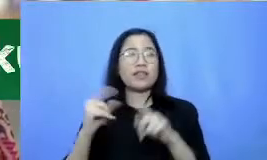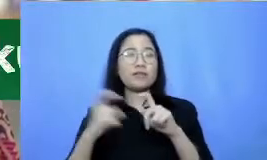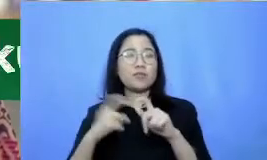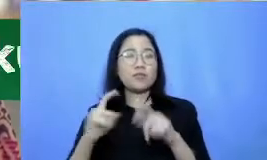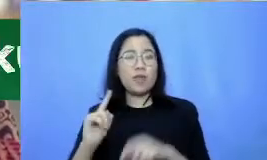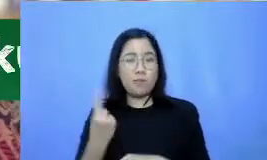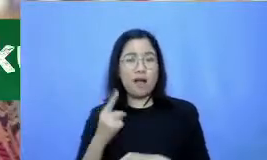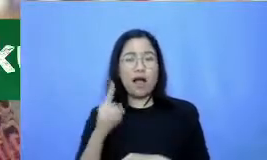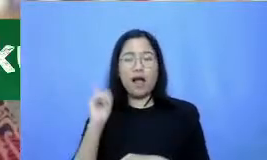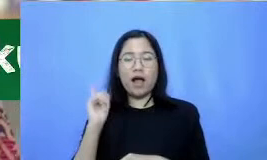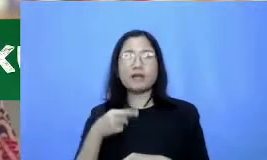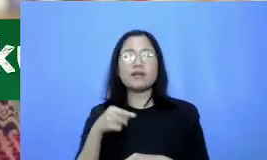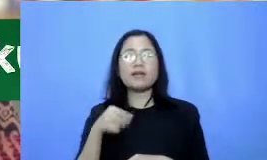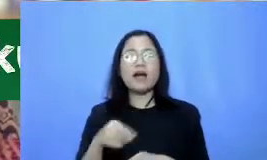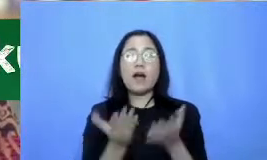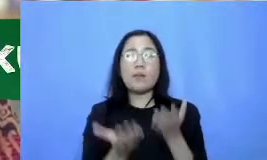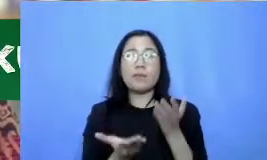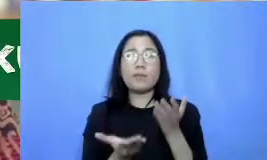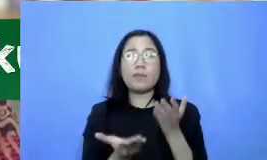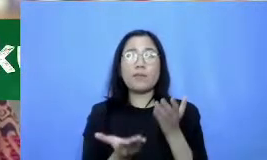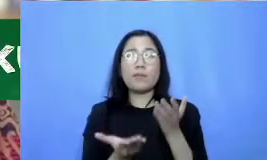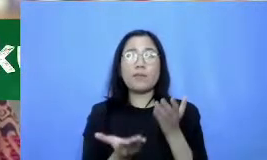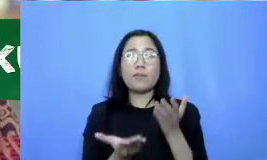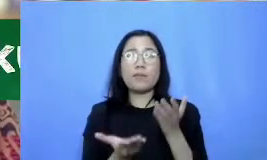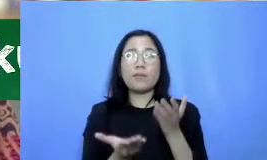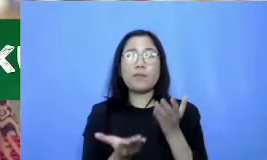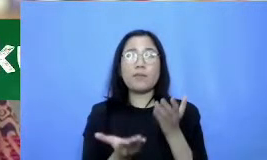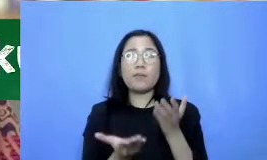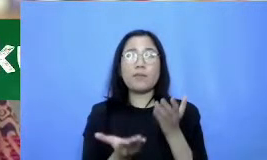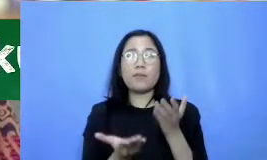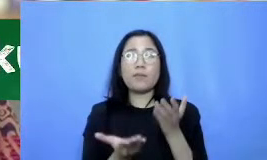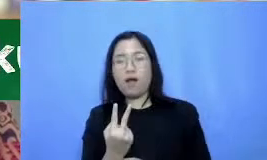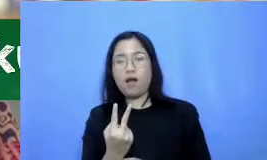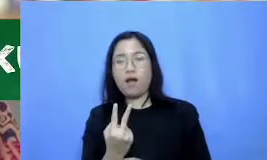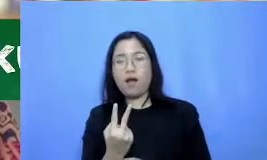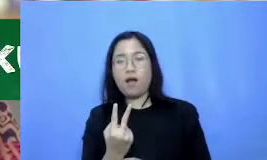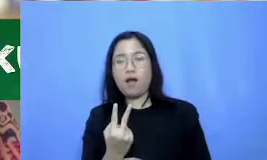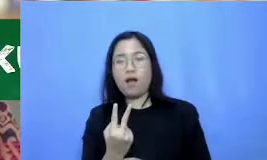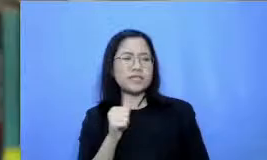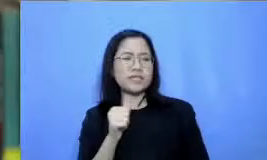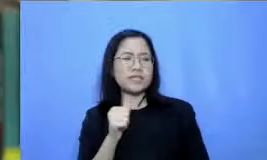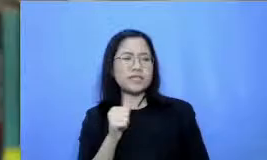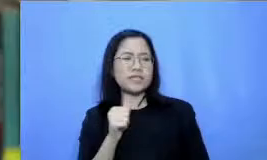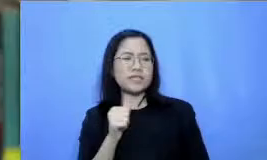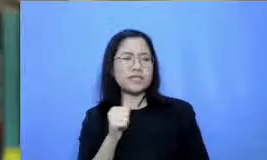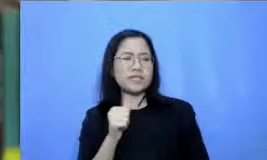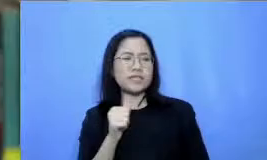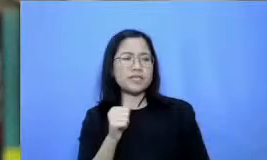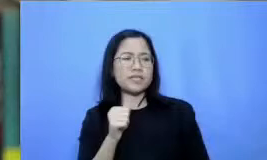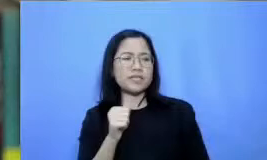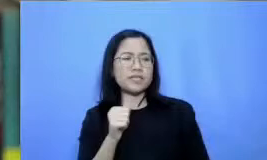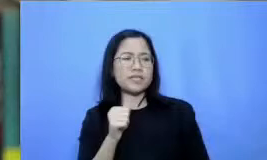pendukung yang bisa membantu bapak ibu dalam memberikan kegiatan belajar mengajar Hai aplikasi